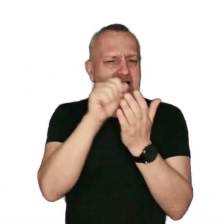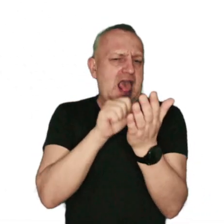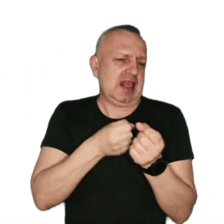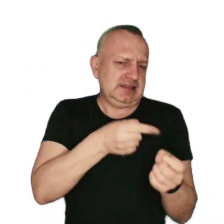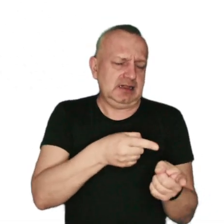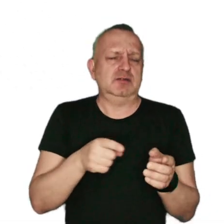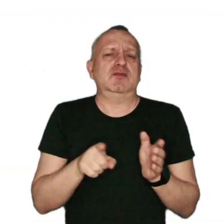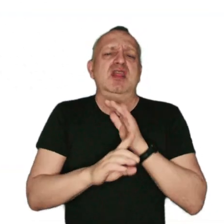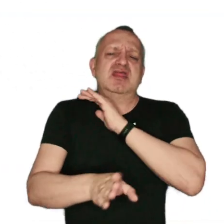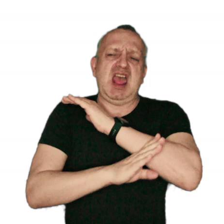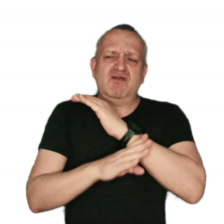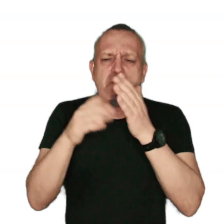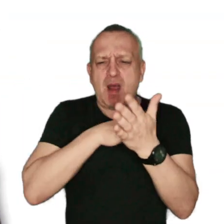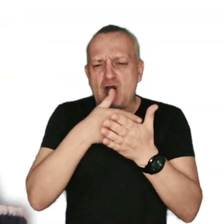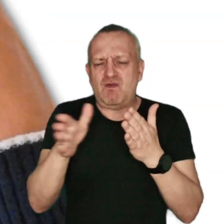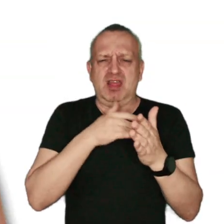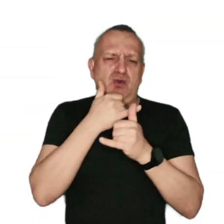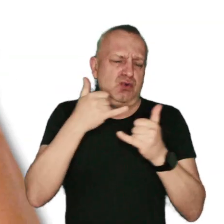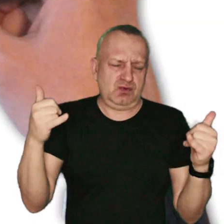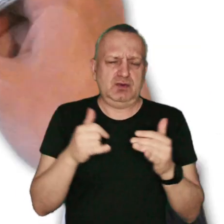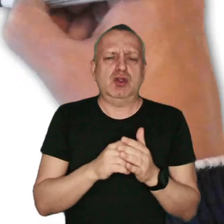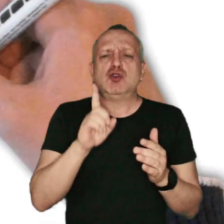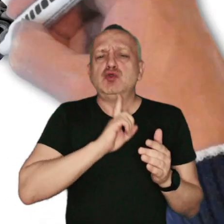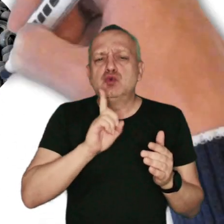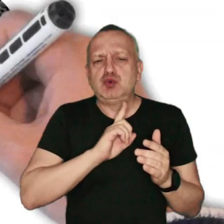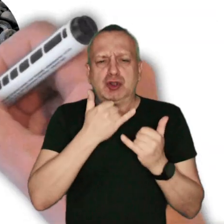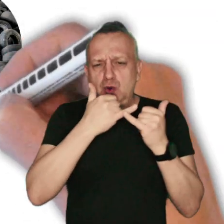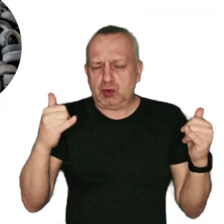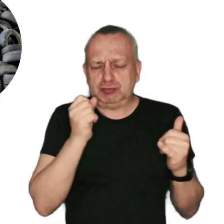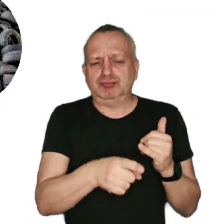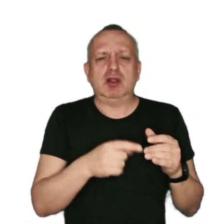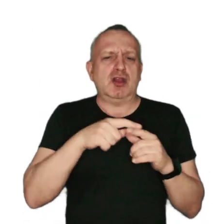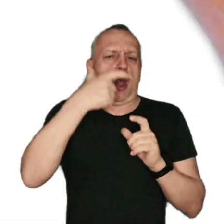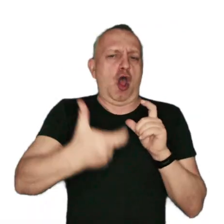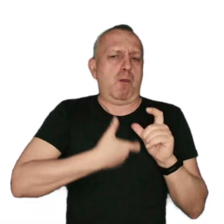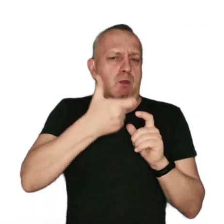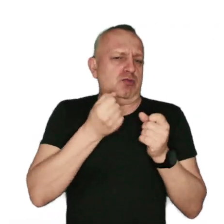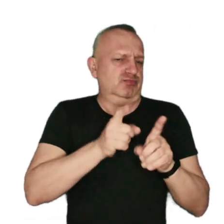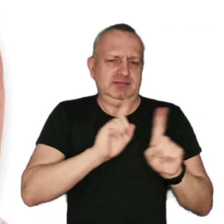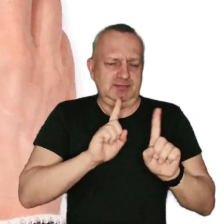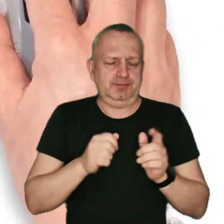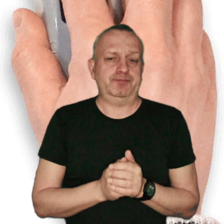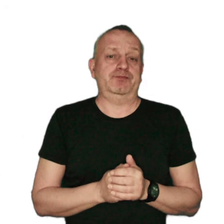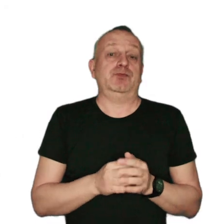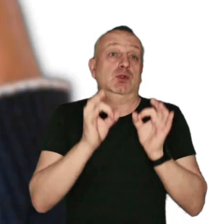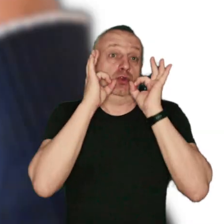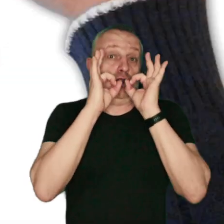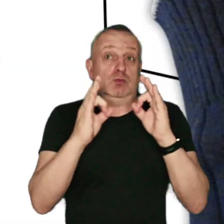drewna impregnowanego lub malowanego, tworzyw sztucznych i opon. Dobrym rozwiązaniem dla domów jednorodzinnych